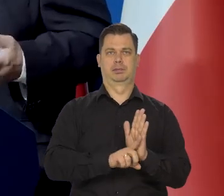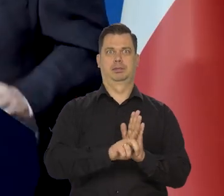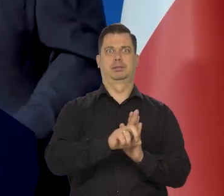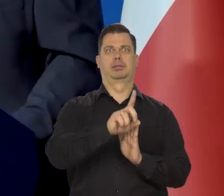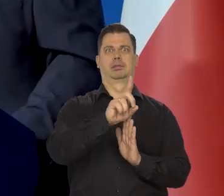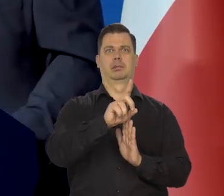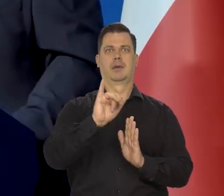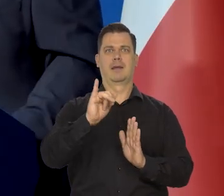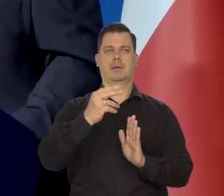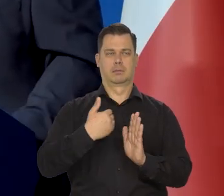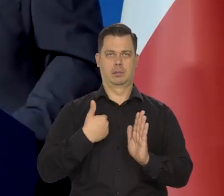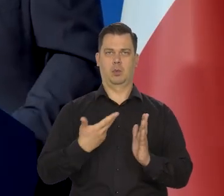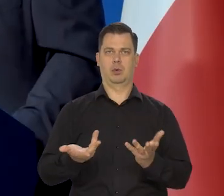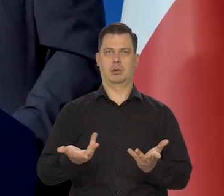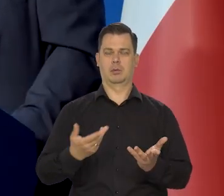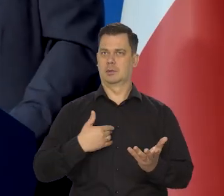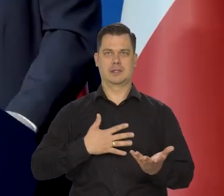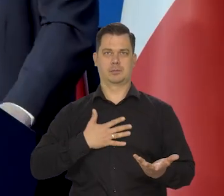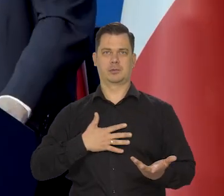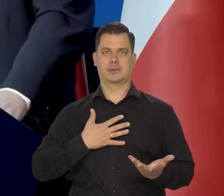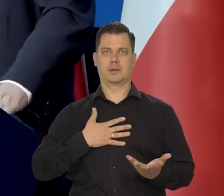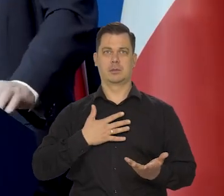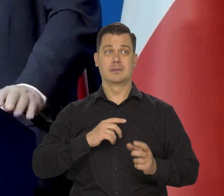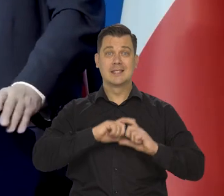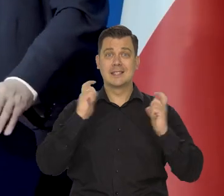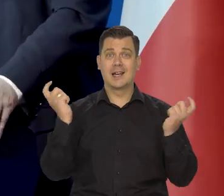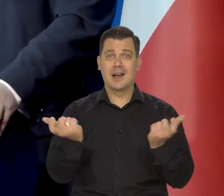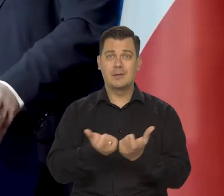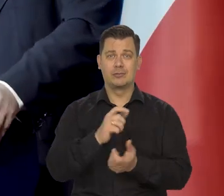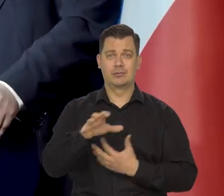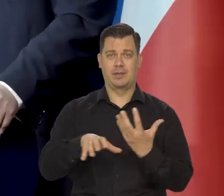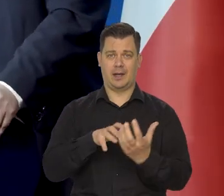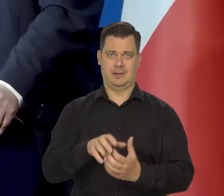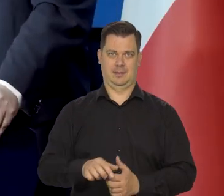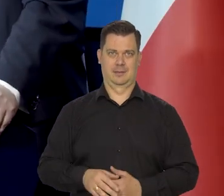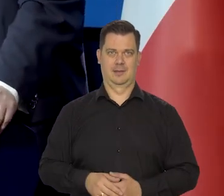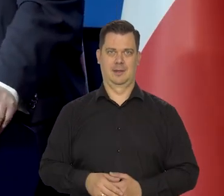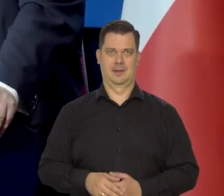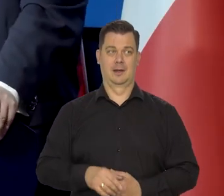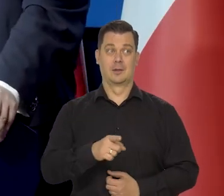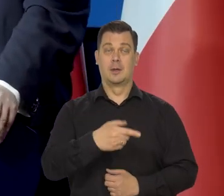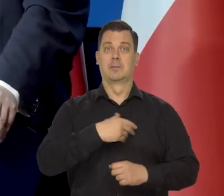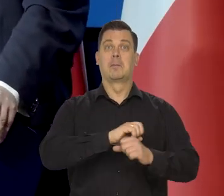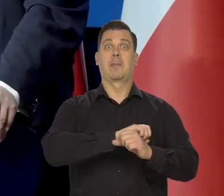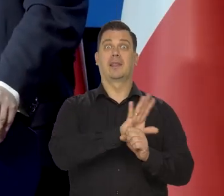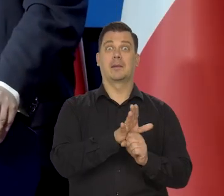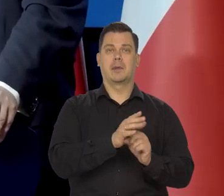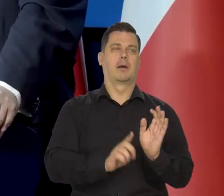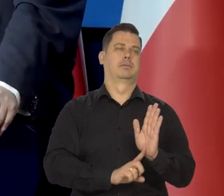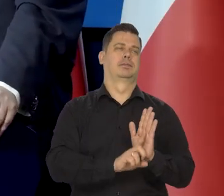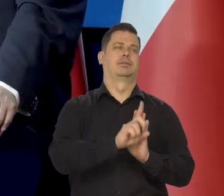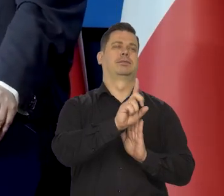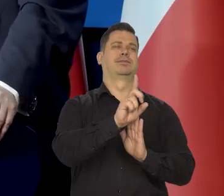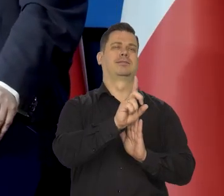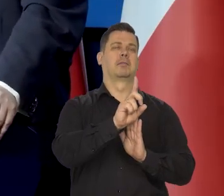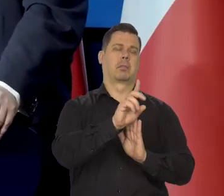niż się tego banki centralne spodziewały od Ameryki do Europy, ale to było po pandemii i wiadomo było,